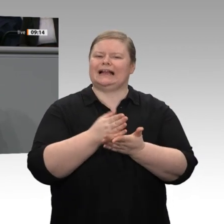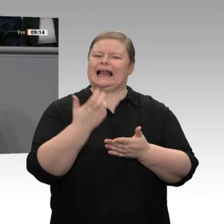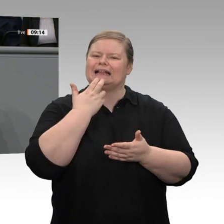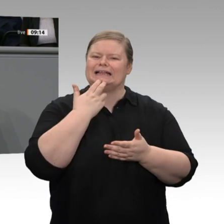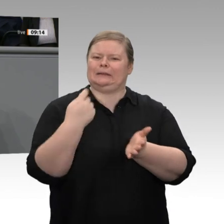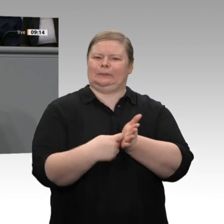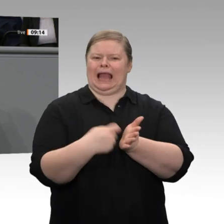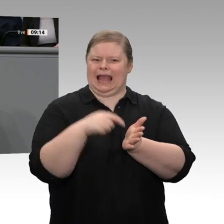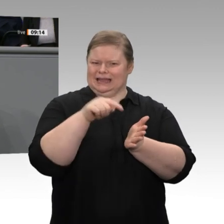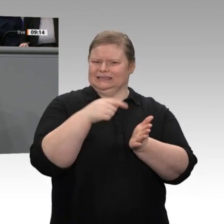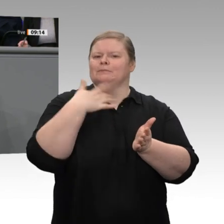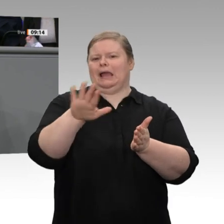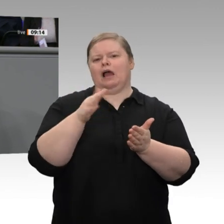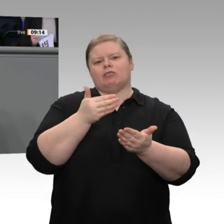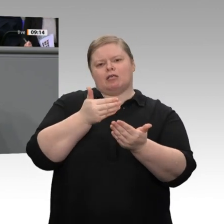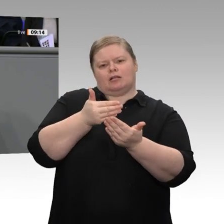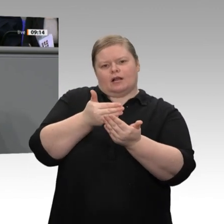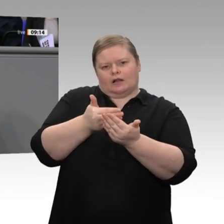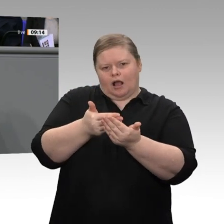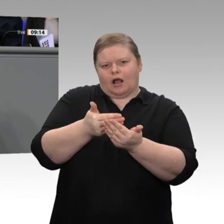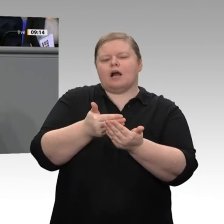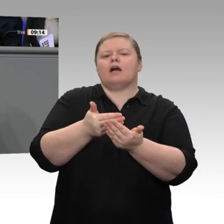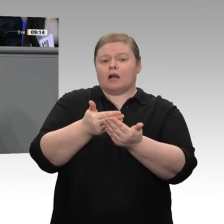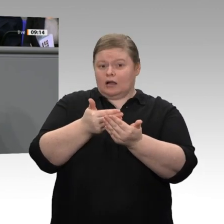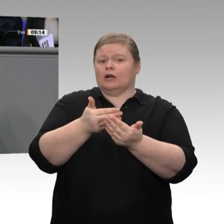beschlossen, dass wir die zusätzlichen Einnahmen durch den höheren Emissionsausgabepreis